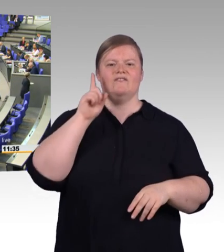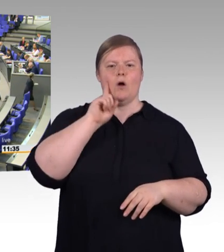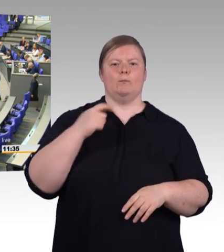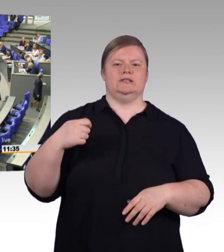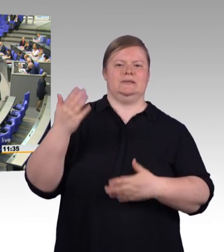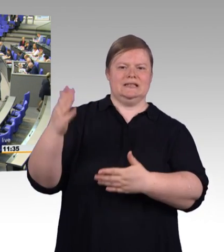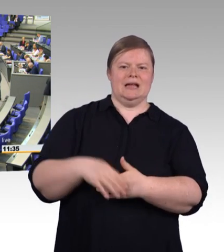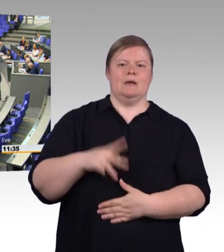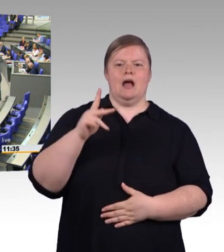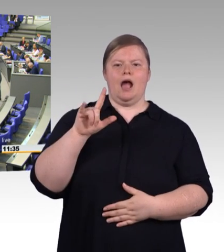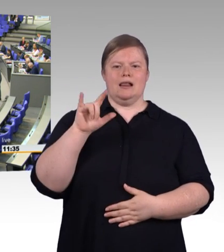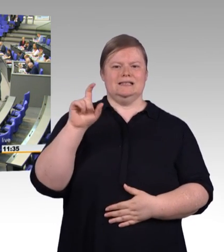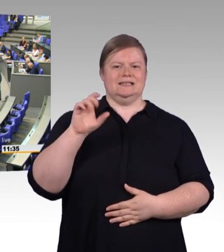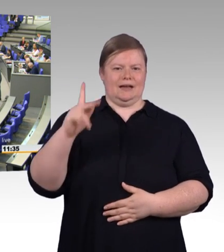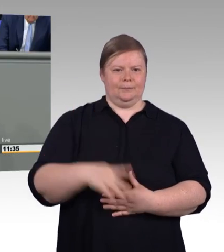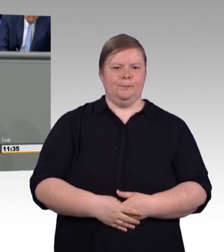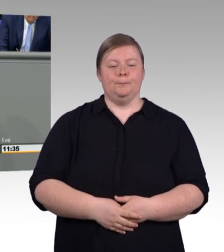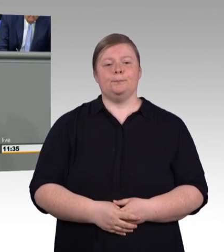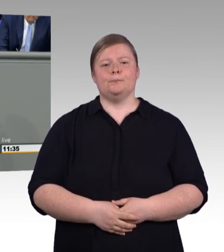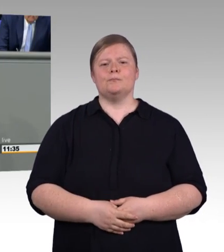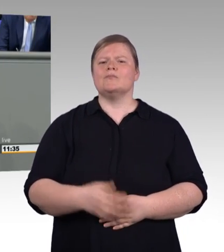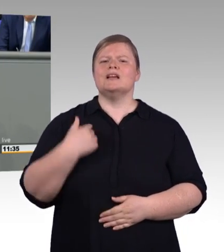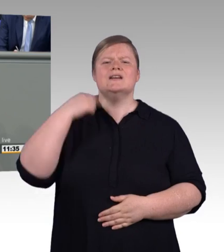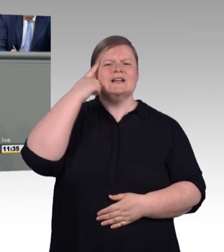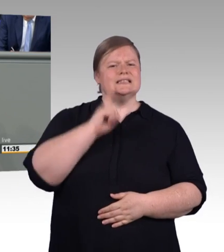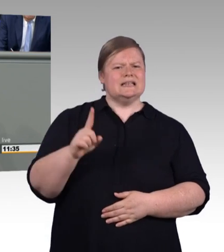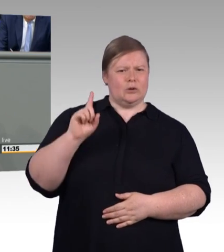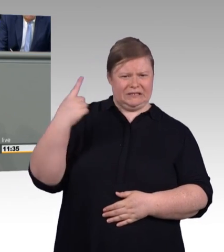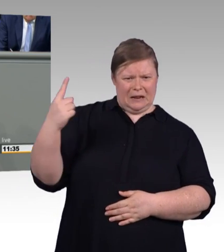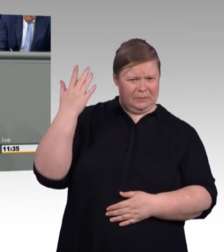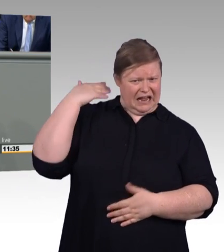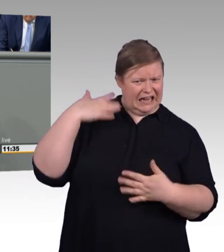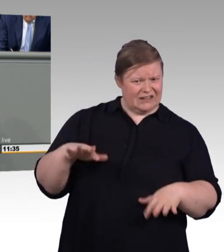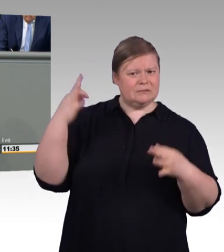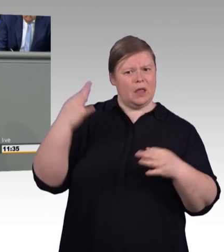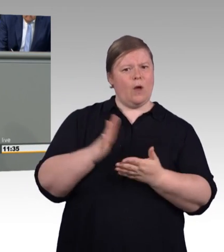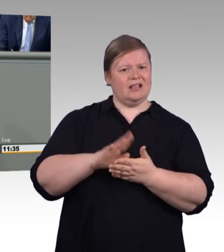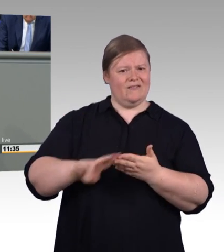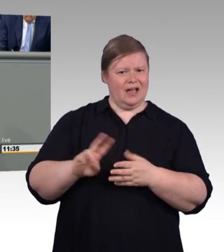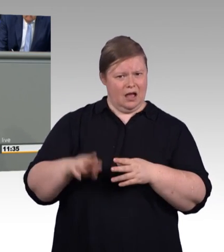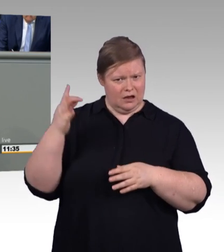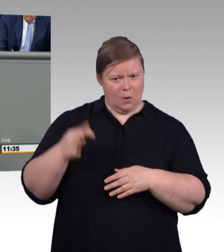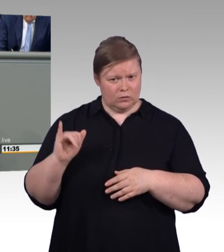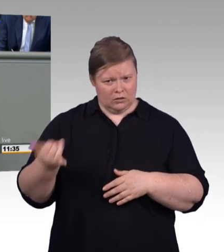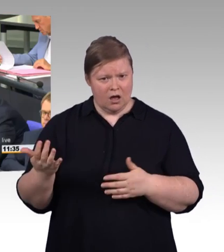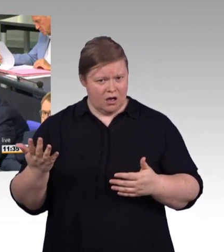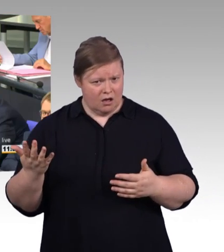Im Durchschnitt dauert es fast zehn Wochen, bis der Handwerker zu Ihnen kommt, wie aus dem Konjunkturbericht des Zentralverbands